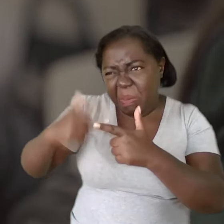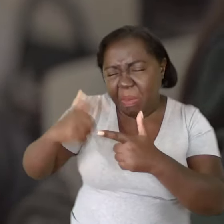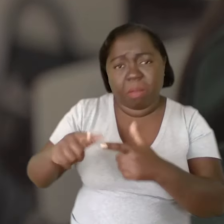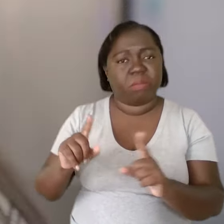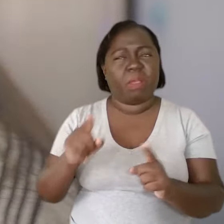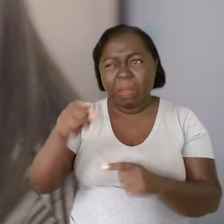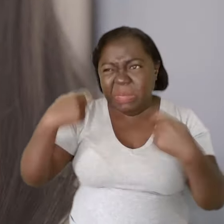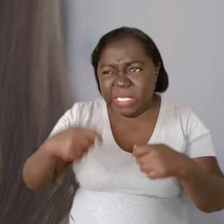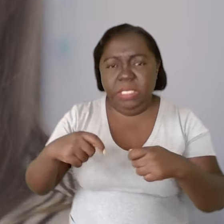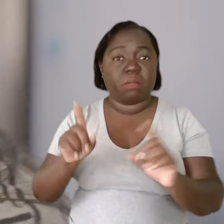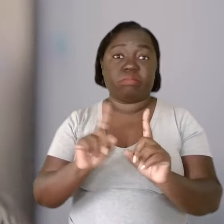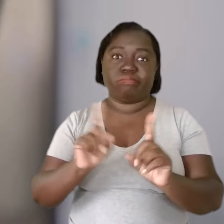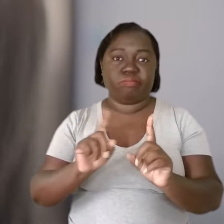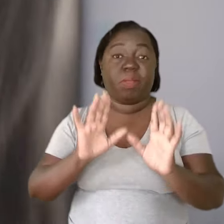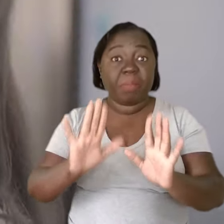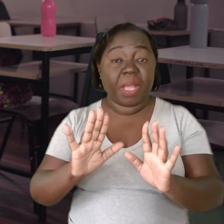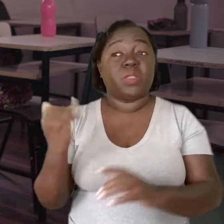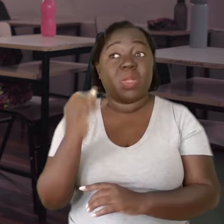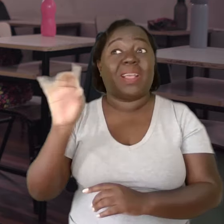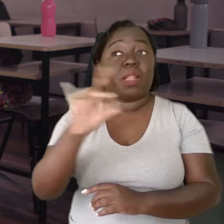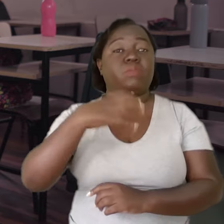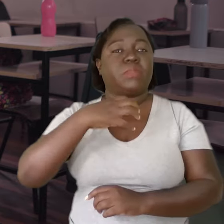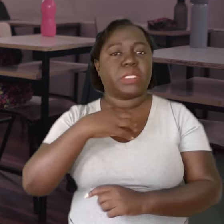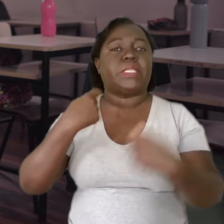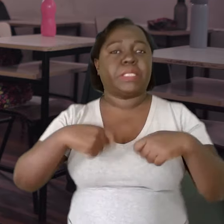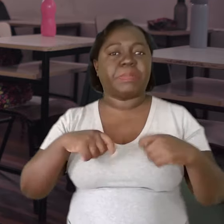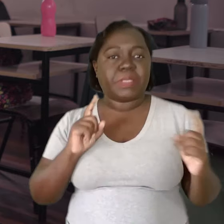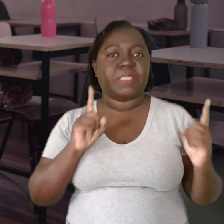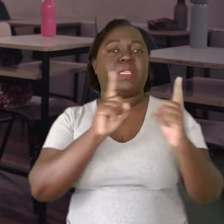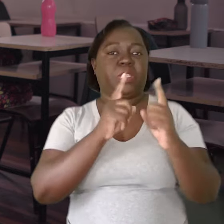ninguém está dizendo que você precisa fazer. Mas é importante que cada um sinta a necessidade